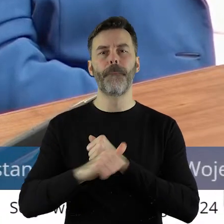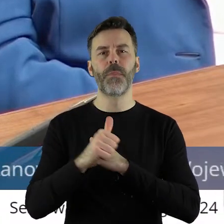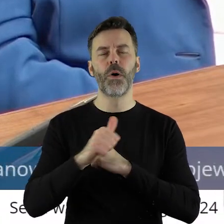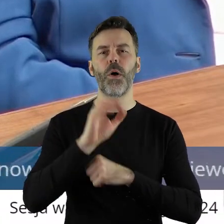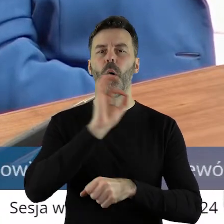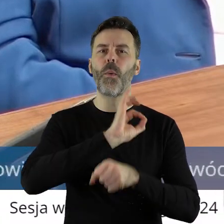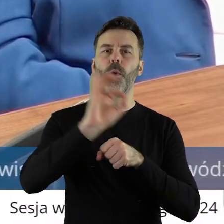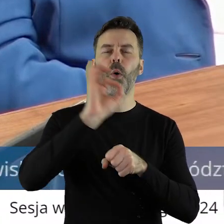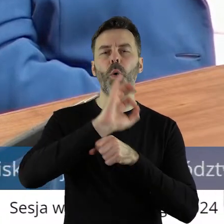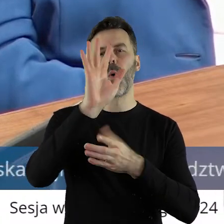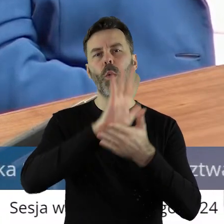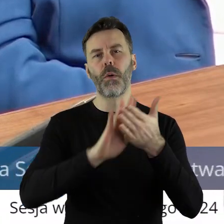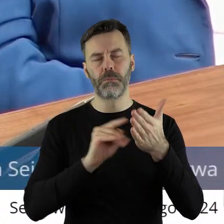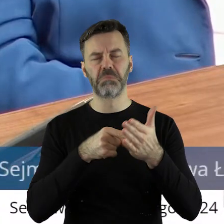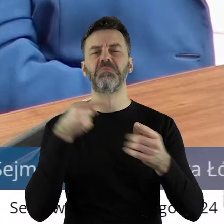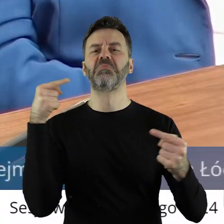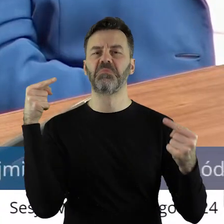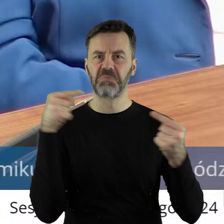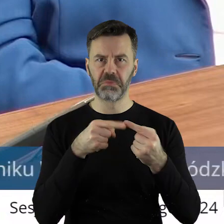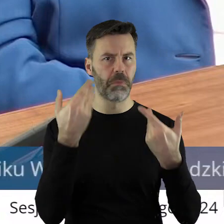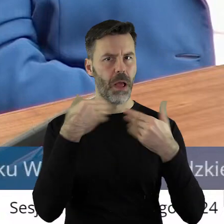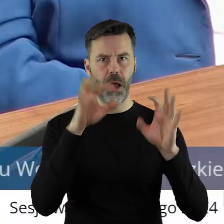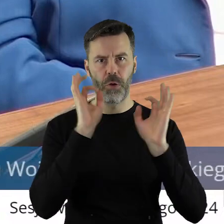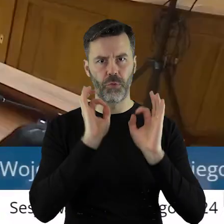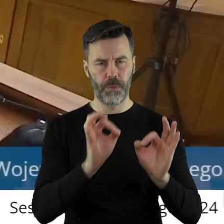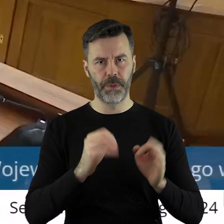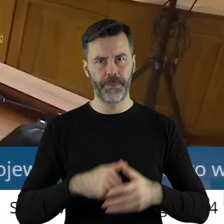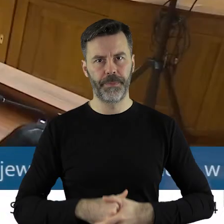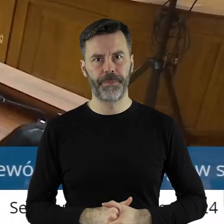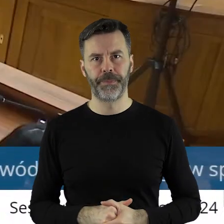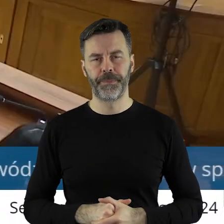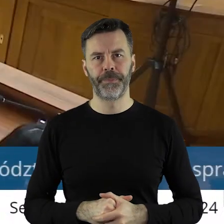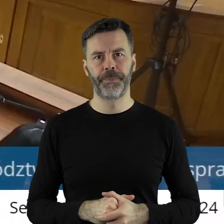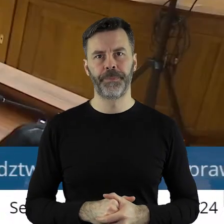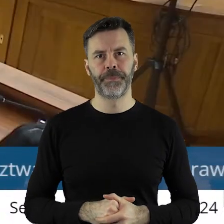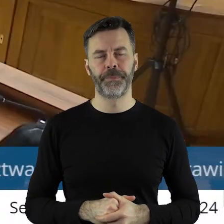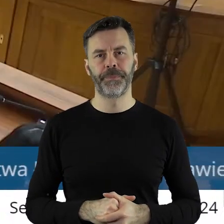jest uważam trafiony w dziesiątkę.Dziękuję bardzo.